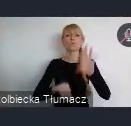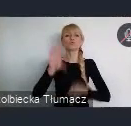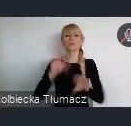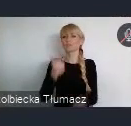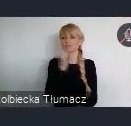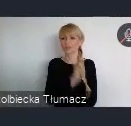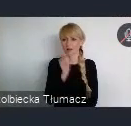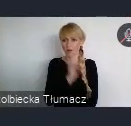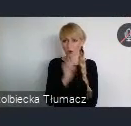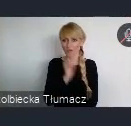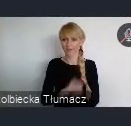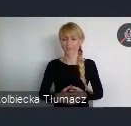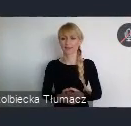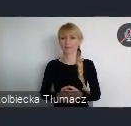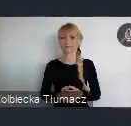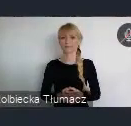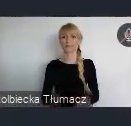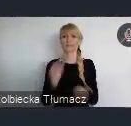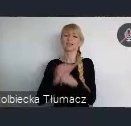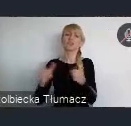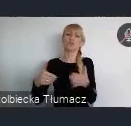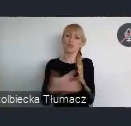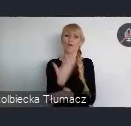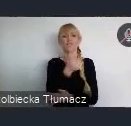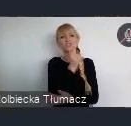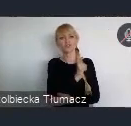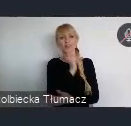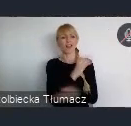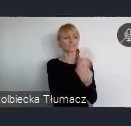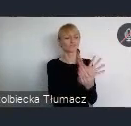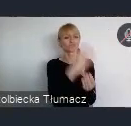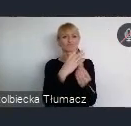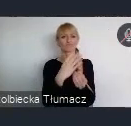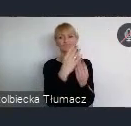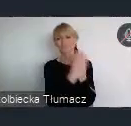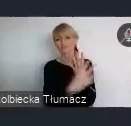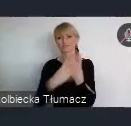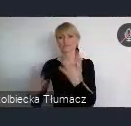Czyli tworzenia nowej zieleni w mieście. Cały czas pytam moich koleżanki i kolegów,